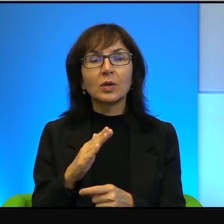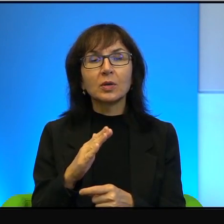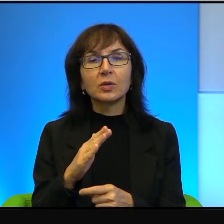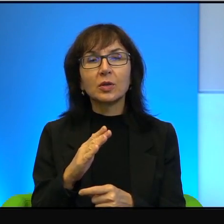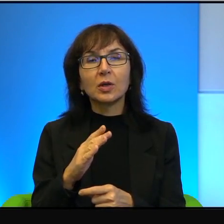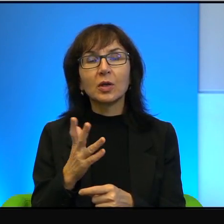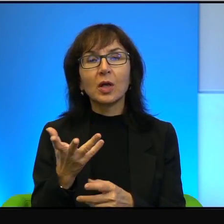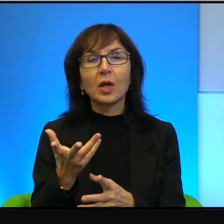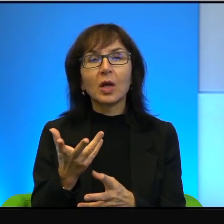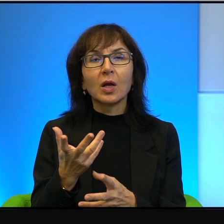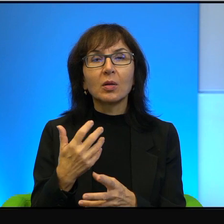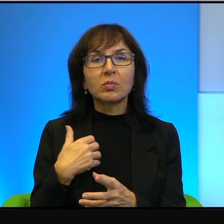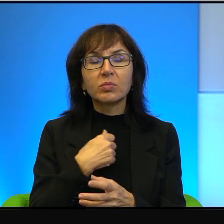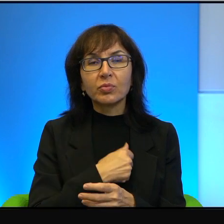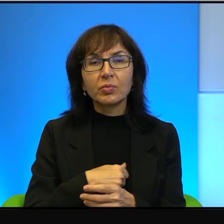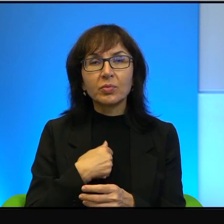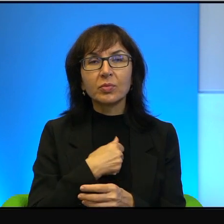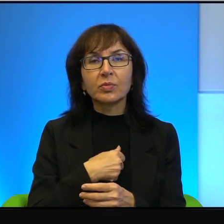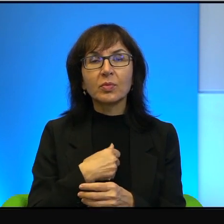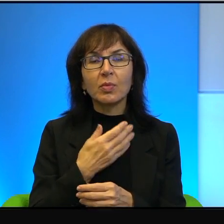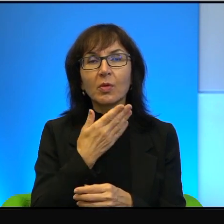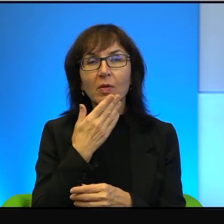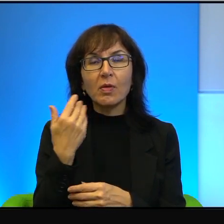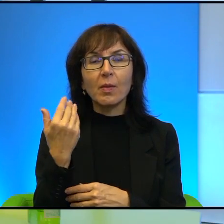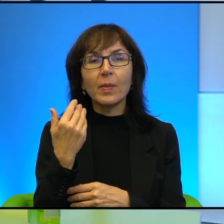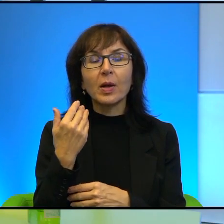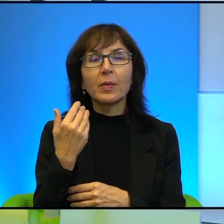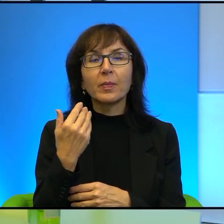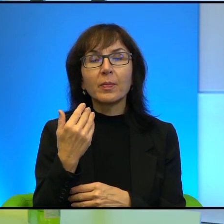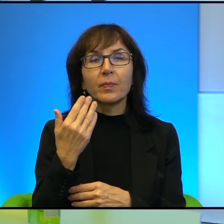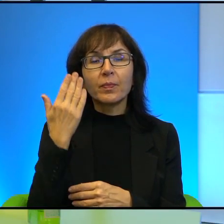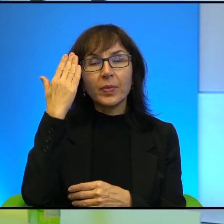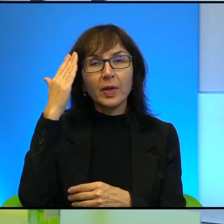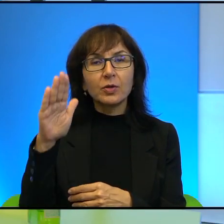niż zawiedzione nadzieje. U progu pierwszych, w drugiej połowie